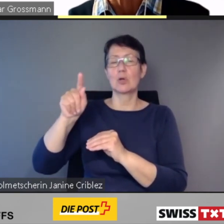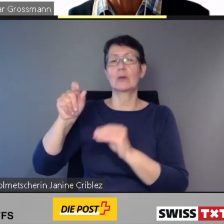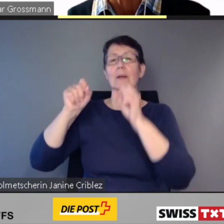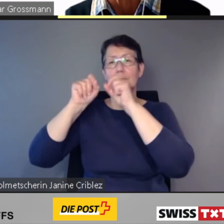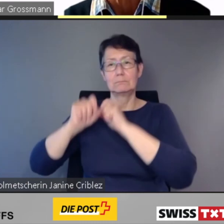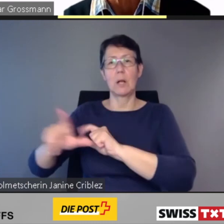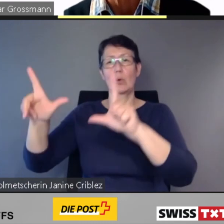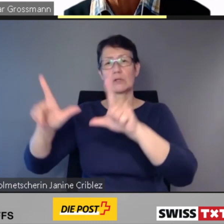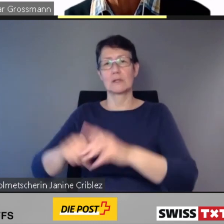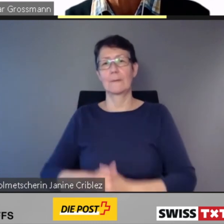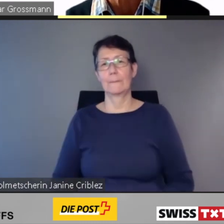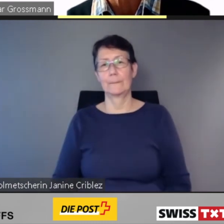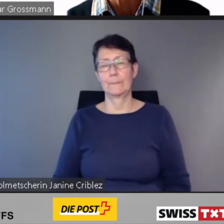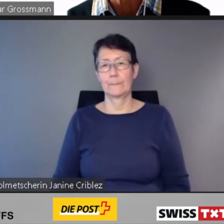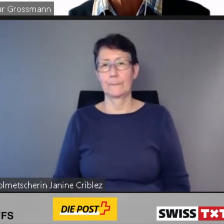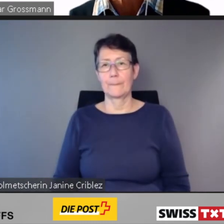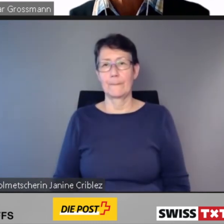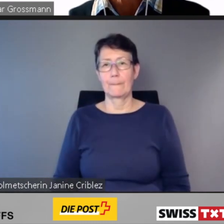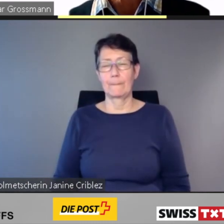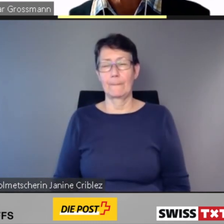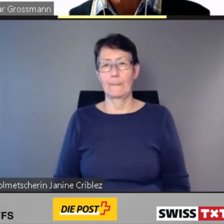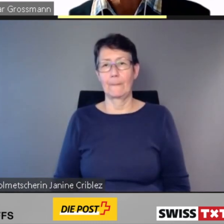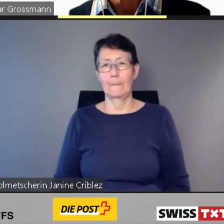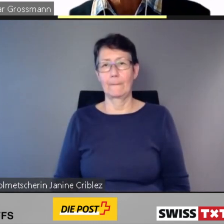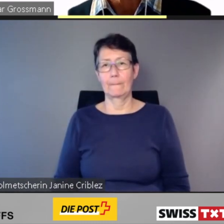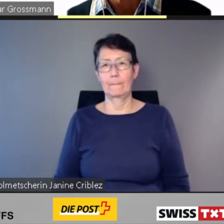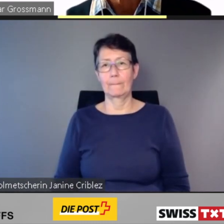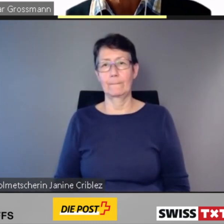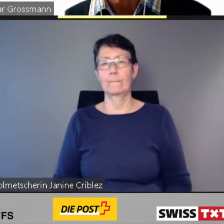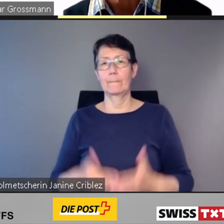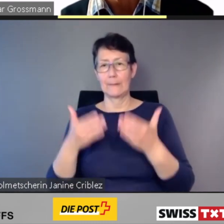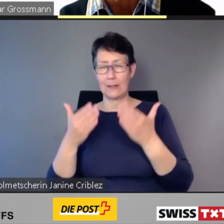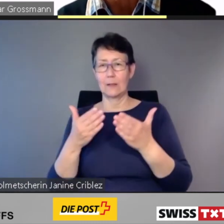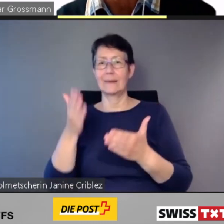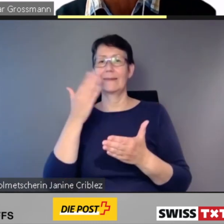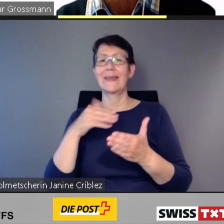entwickelt und spätestens auf den 1. Januar 2024 in Betrieb genommen werden.